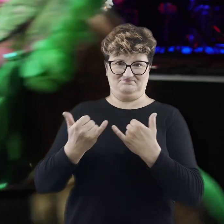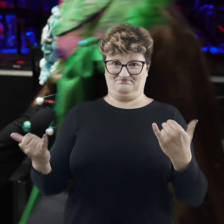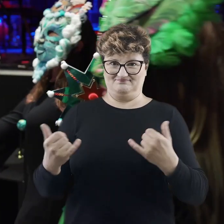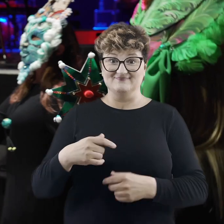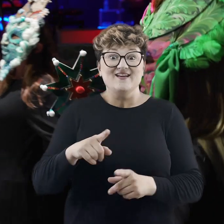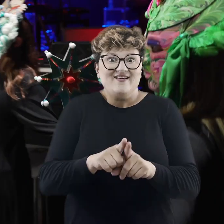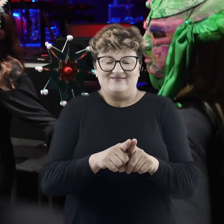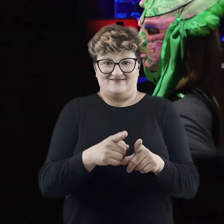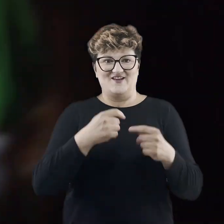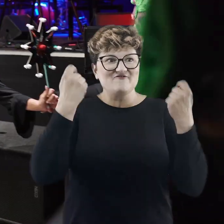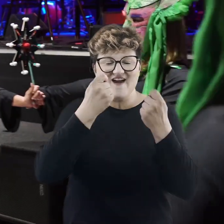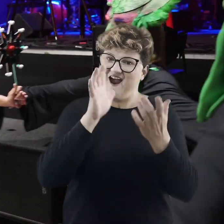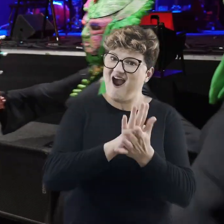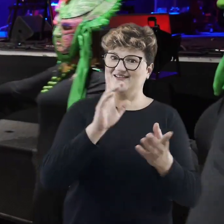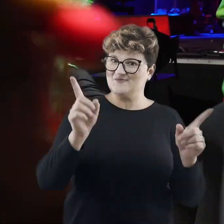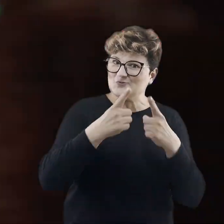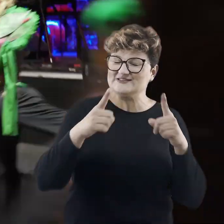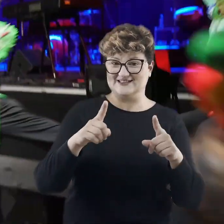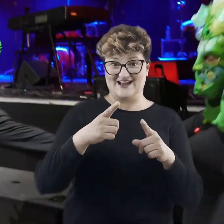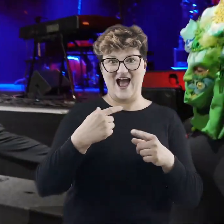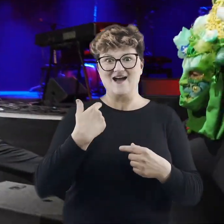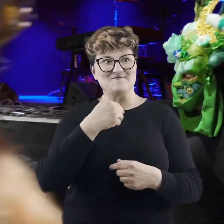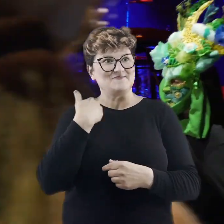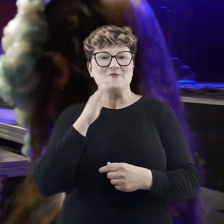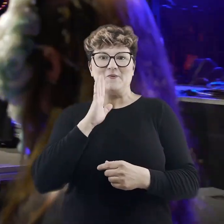Oczywiście sama festiwalowa muzyczna odsłona zabrała nas